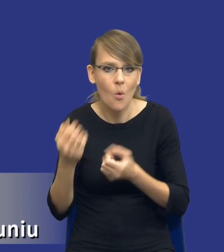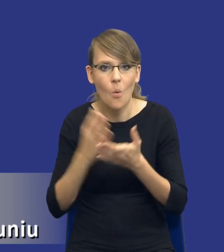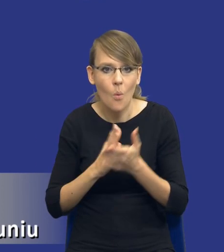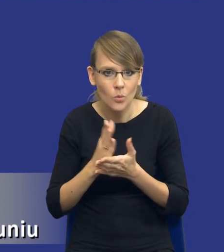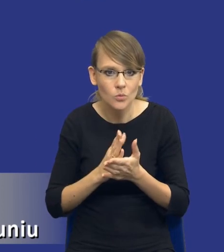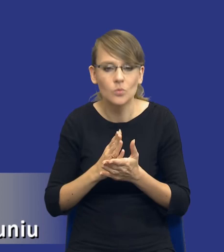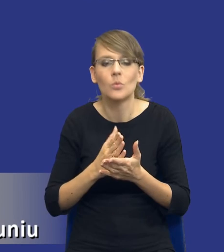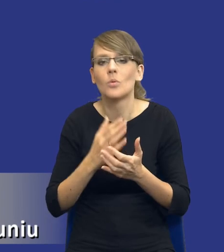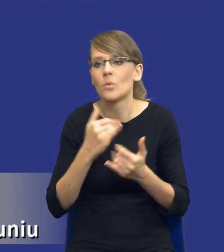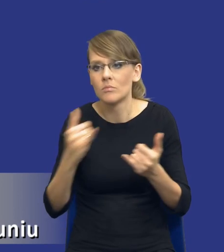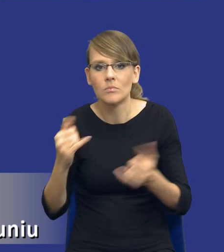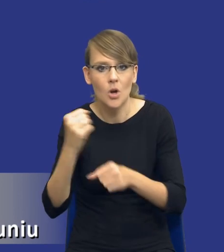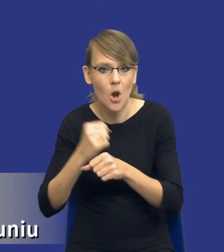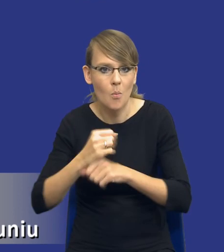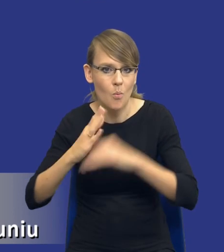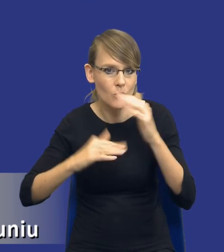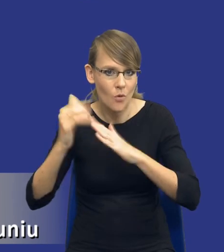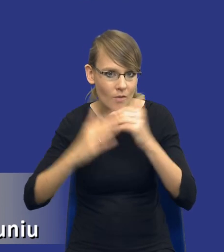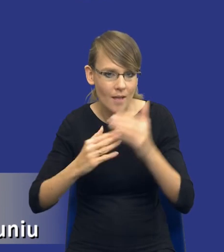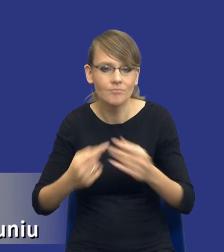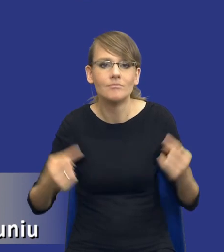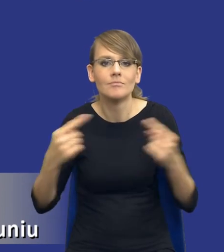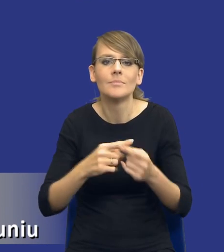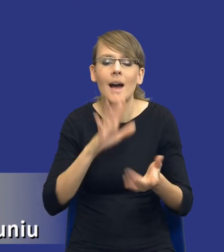budowlanych uzasadnione charakterem zamówienia w ramach środków, które może